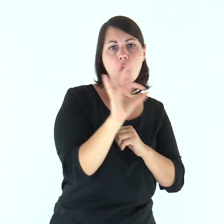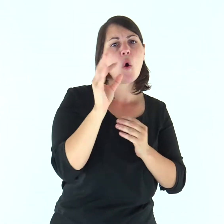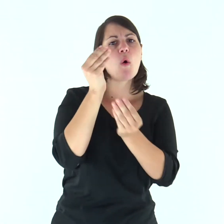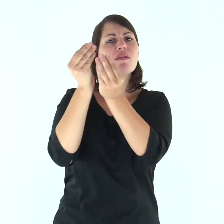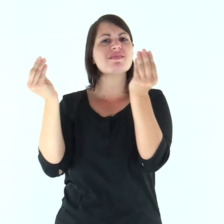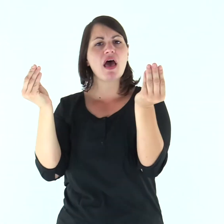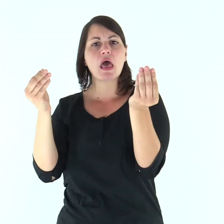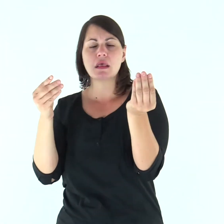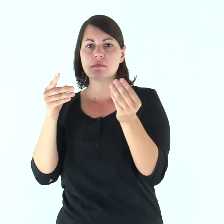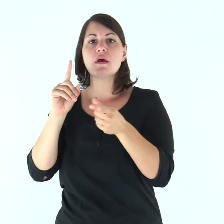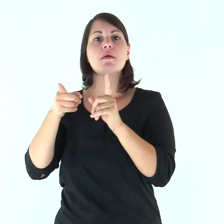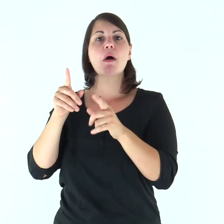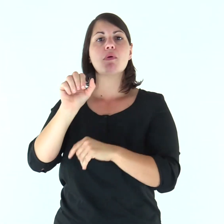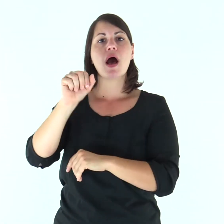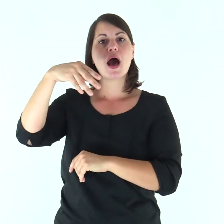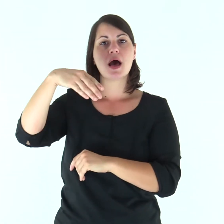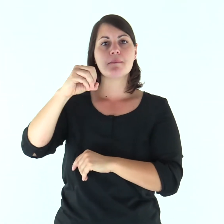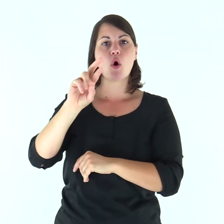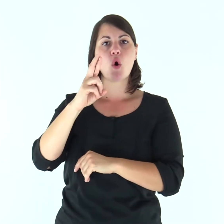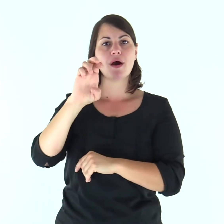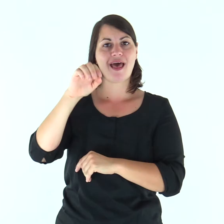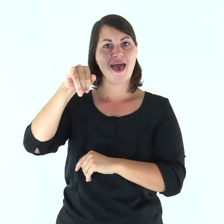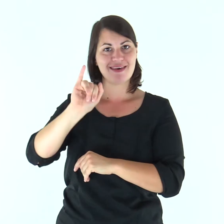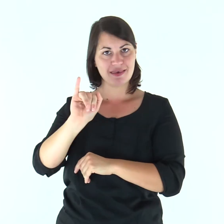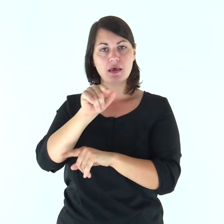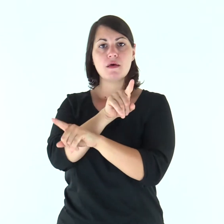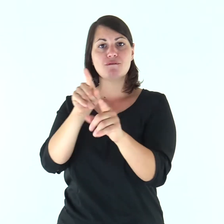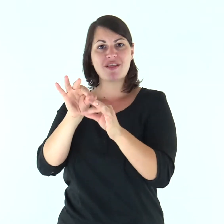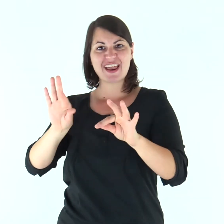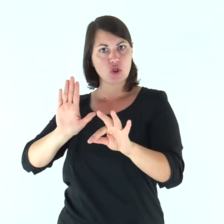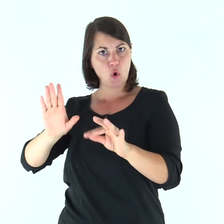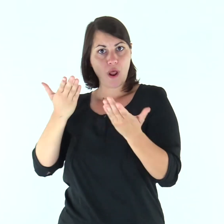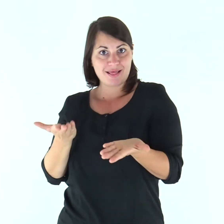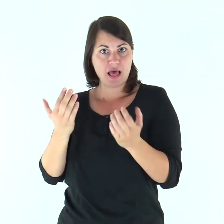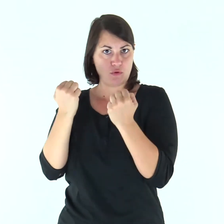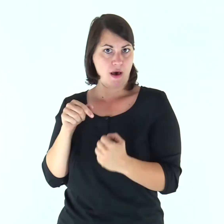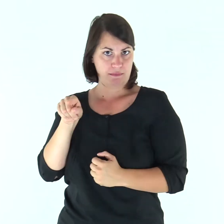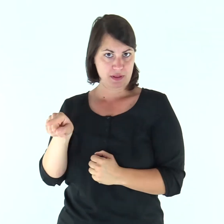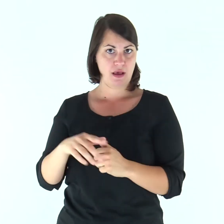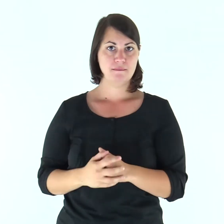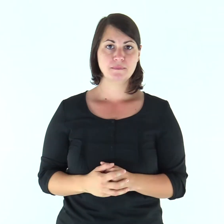oppure gli dèi degli Amorrèi, nel cui territorio abitate.